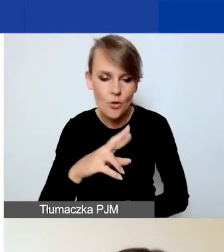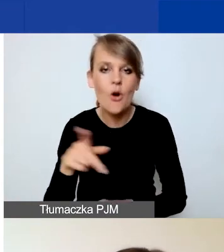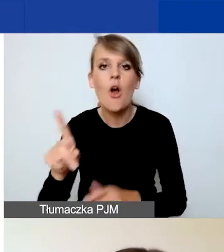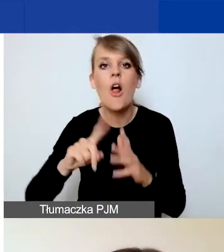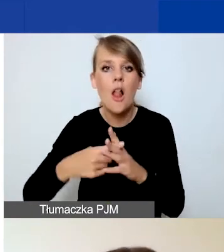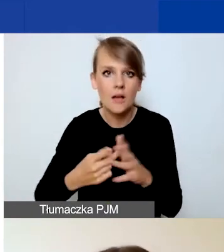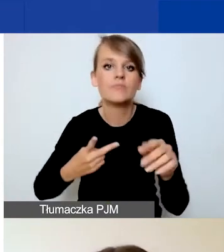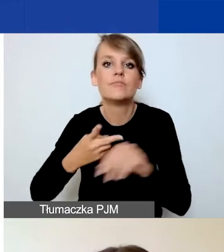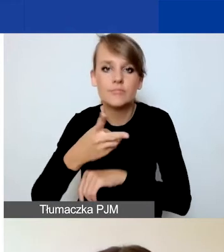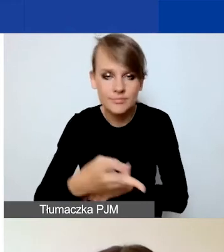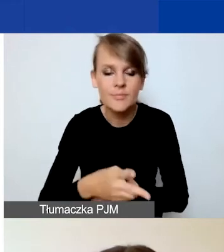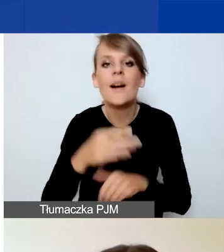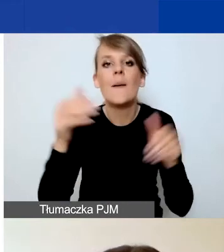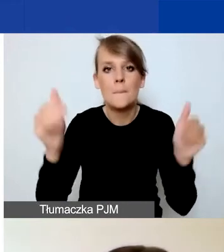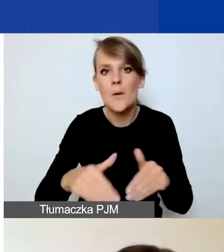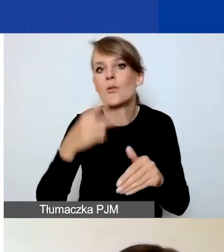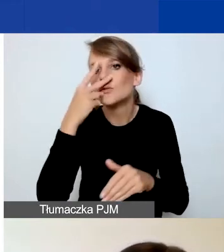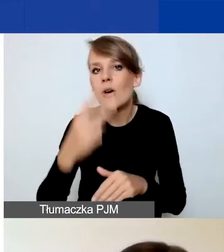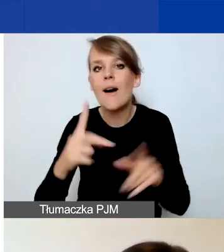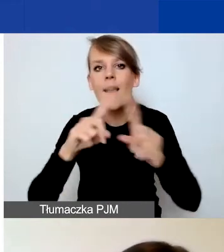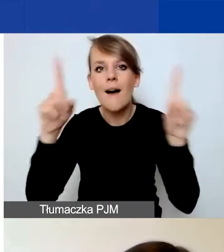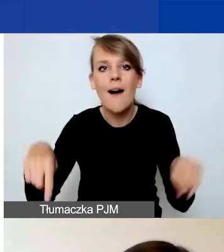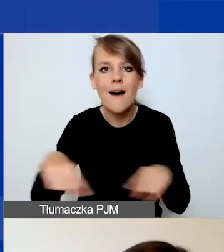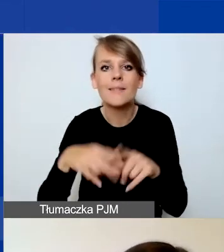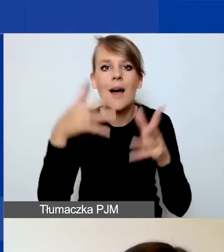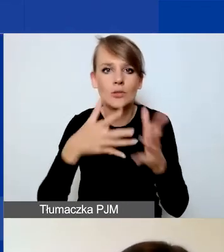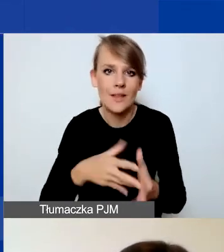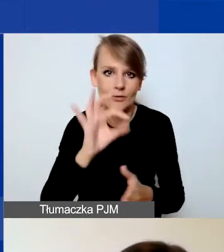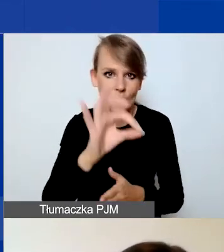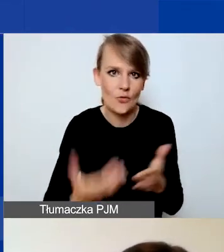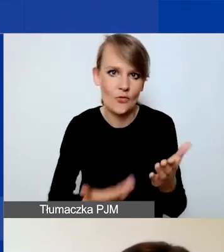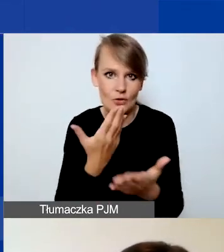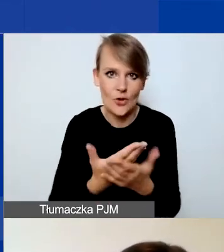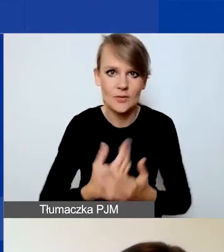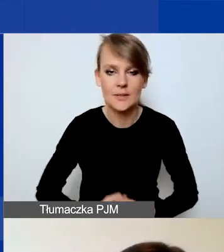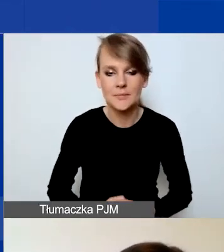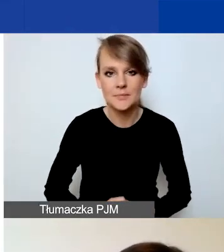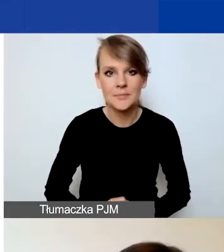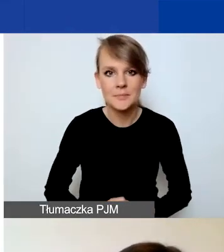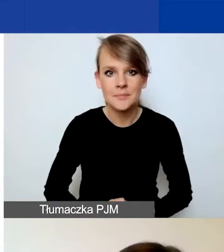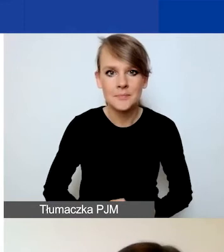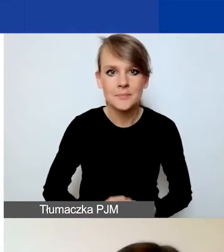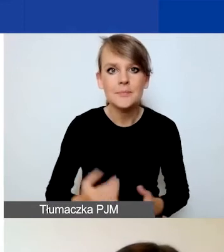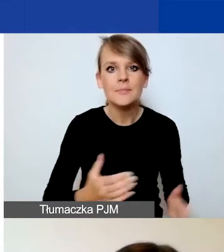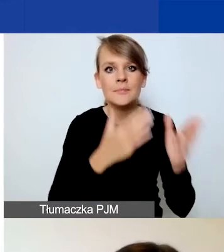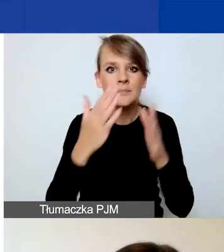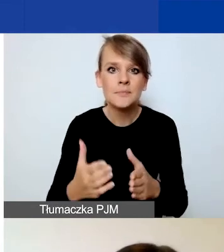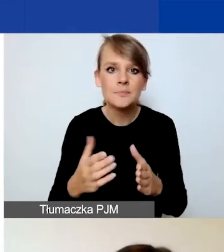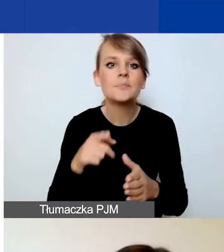będą państwo mogli zapoznać się z kartą oceny swojego wniosku. I teraz kilka słów o formularzu.